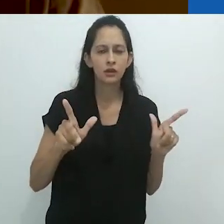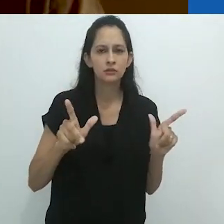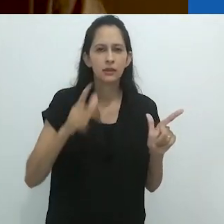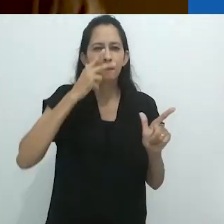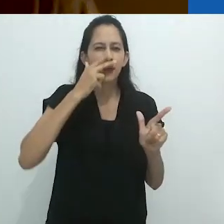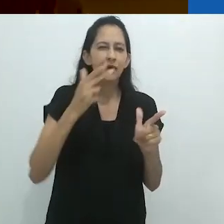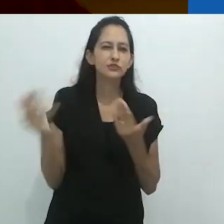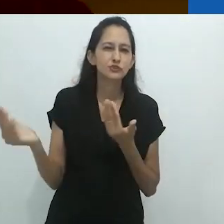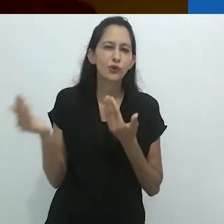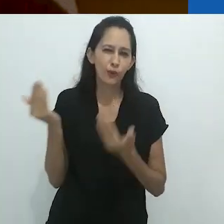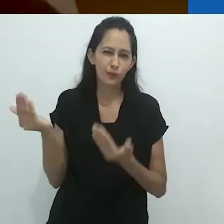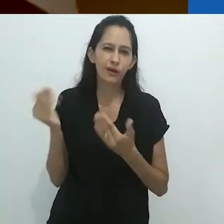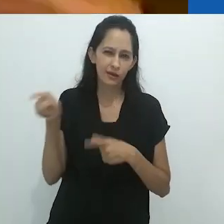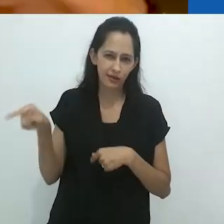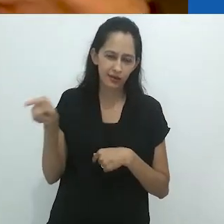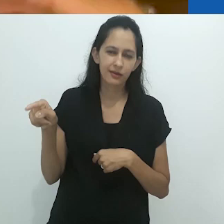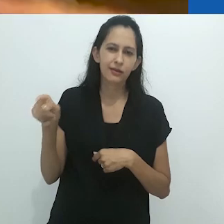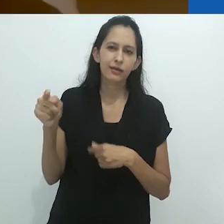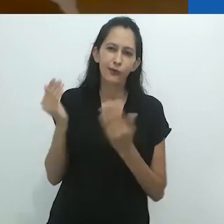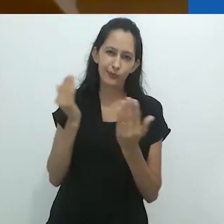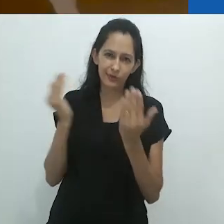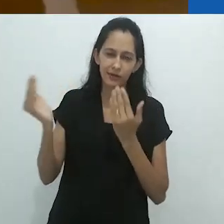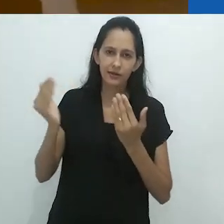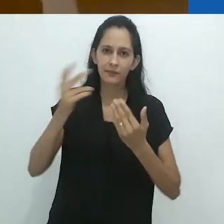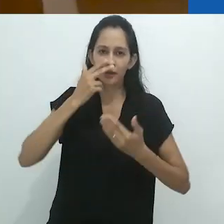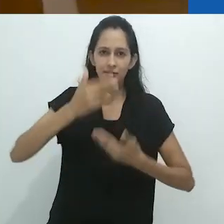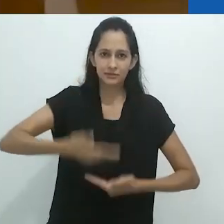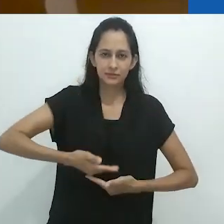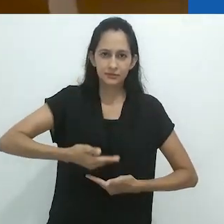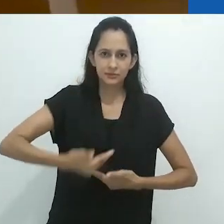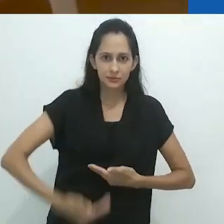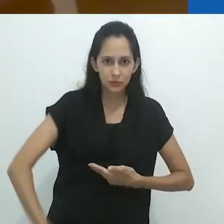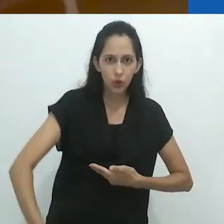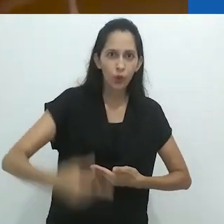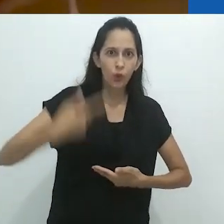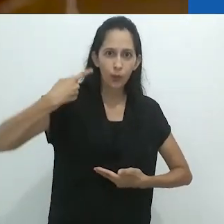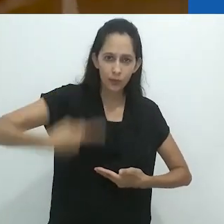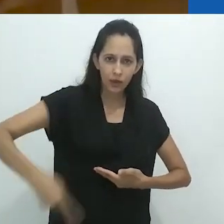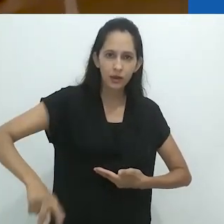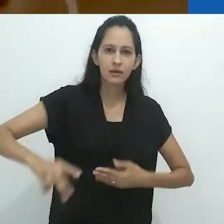A metade superior pelo menos. A metade inferior era humana,